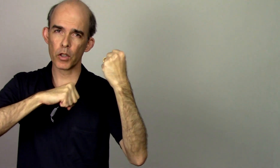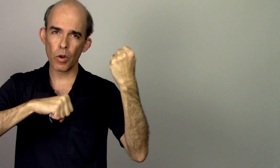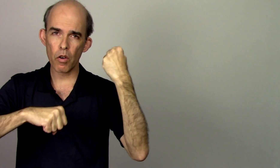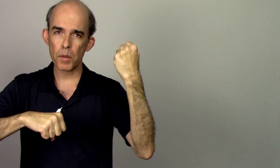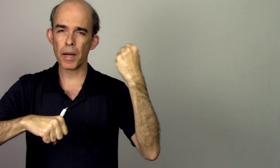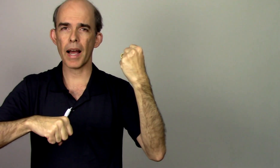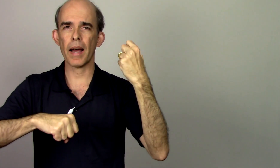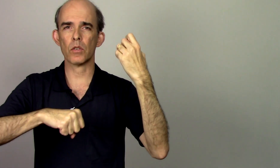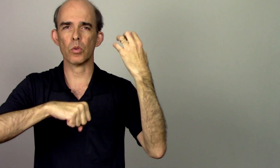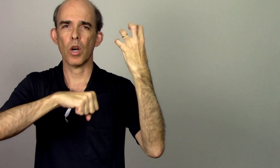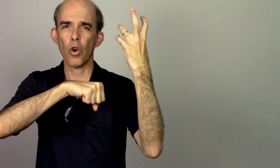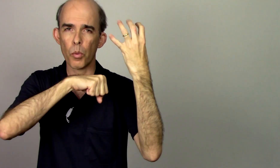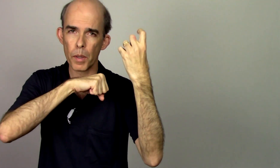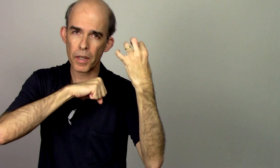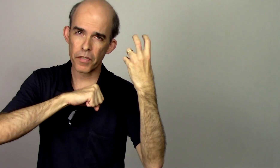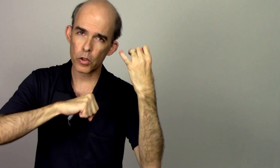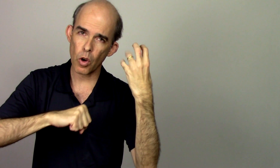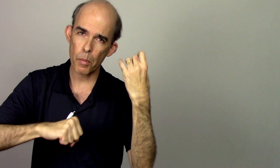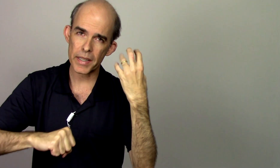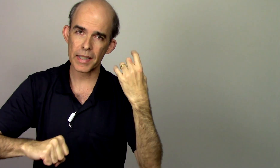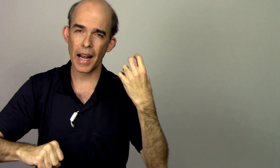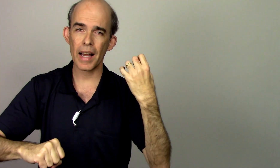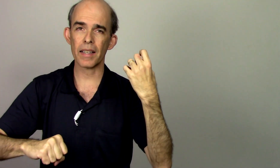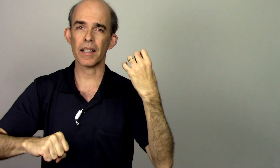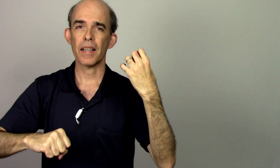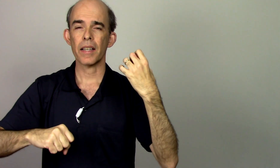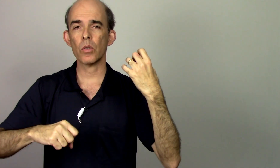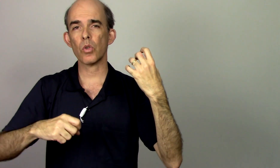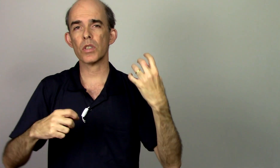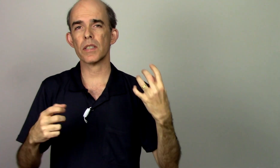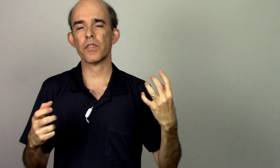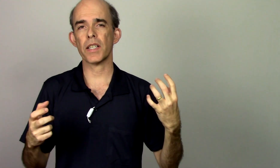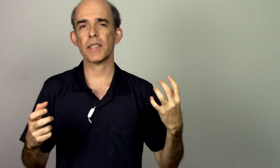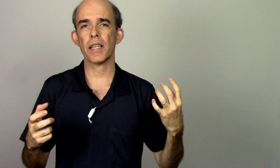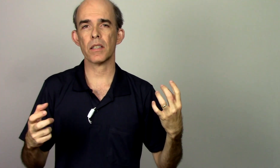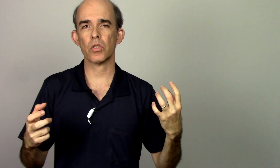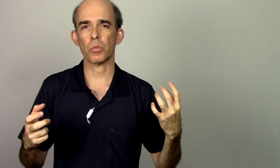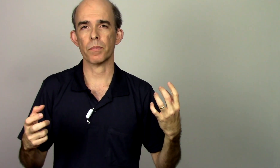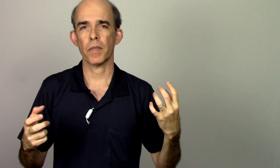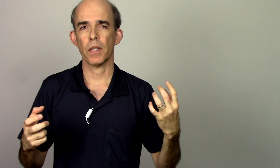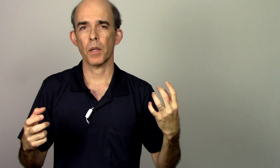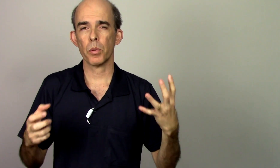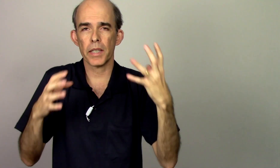efetuar vibrato pra mim efetuar uma escala eu não consigo fazer isso porque